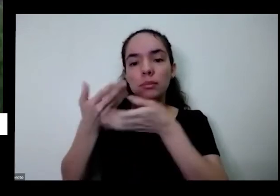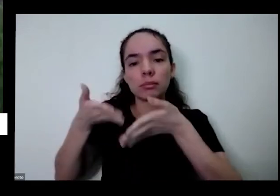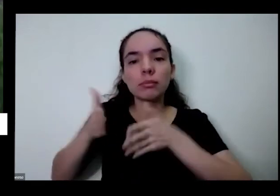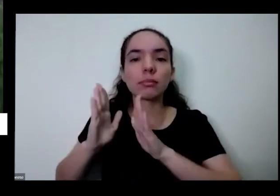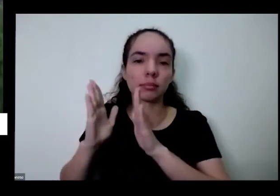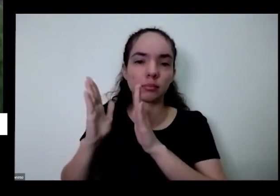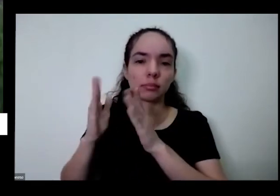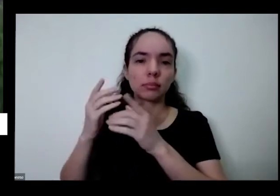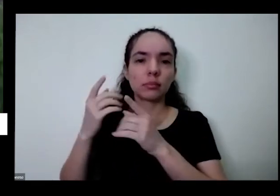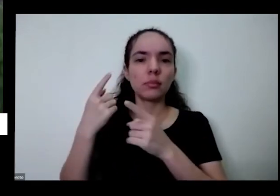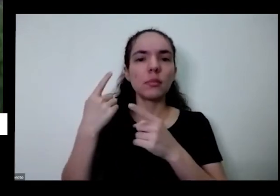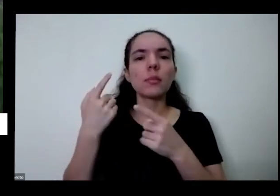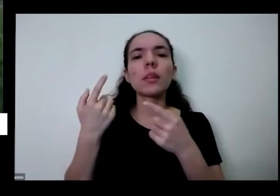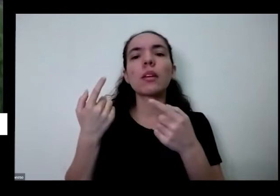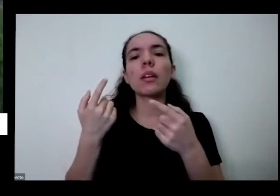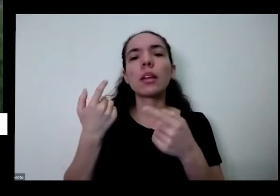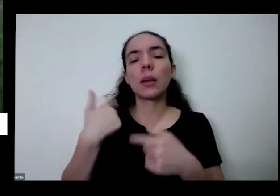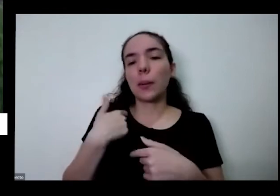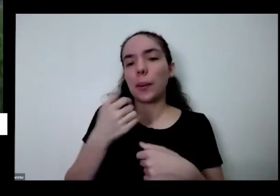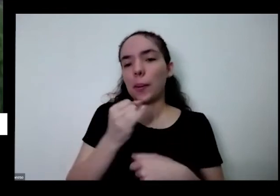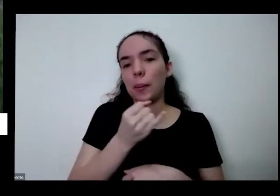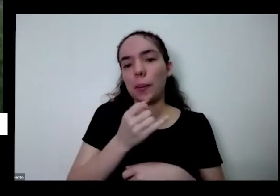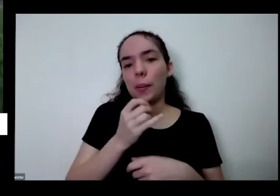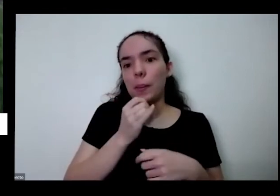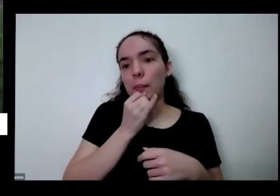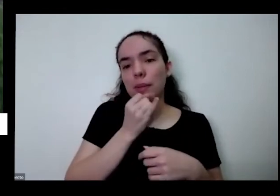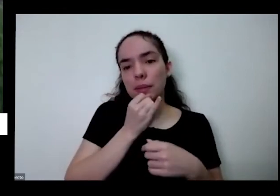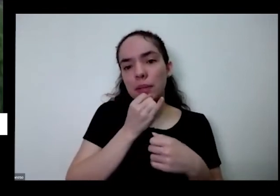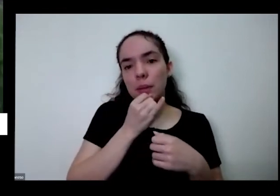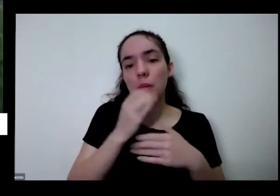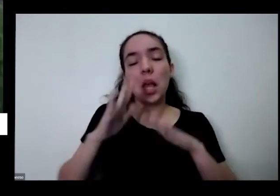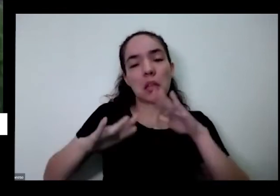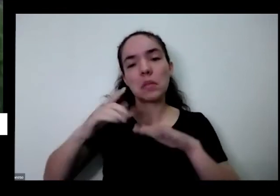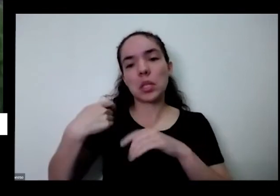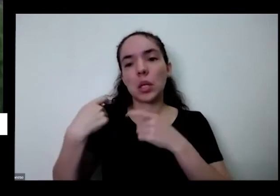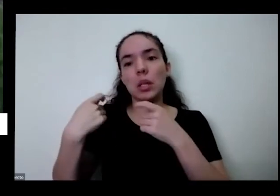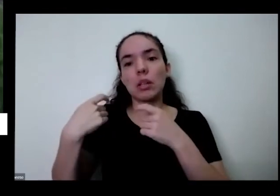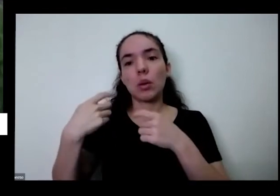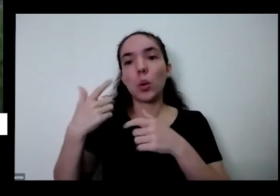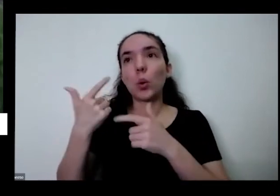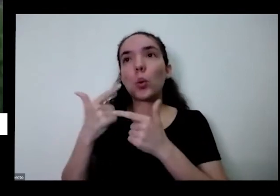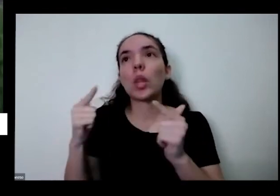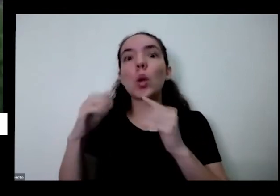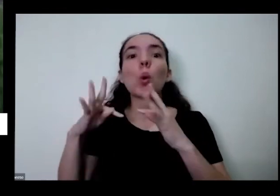tudo que você vai comer Eu mesmo não produto do que eu compro eu vou na feirinha nos bolos